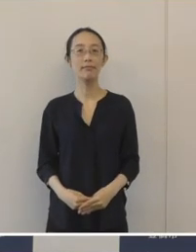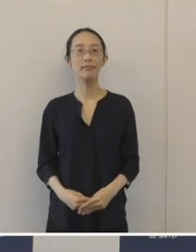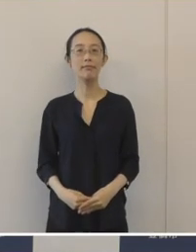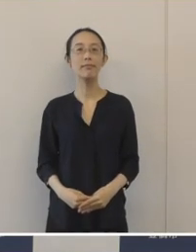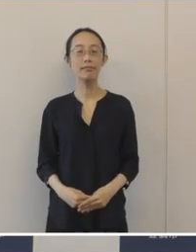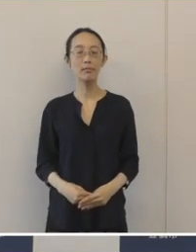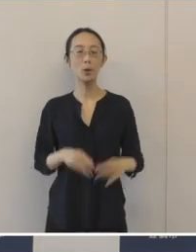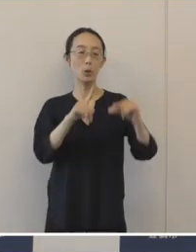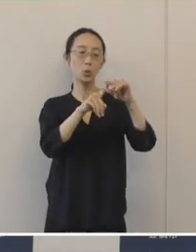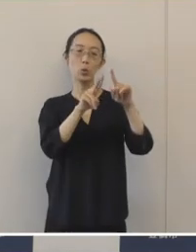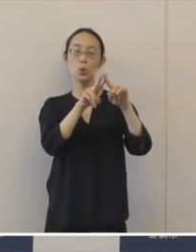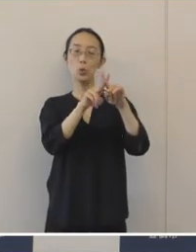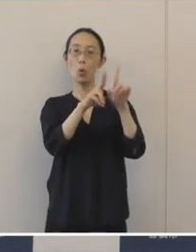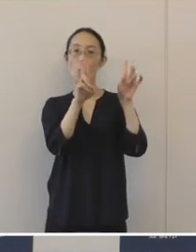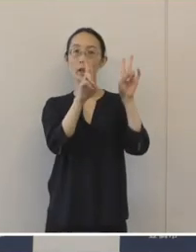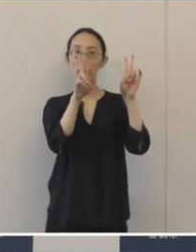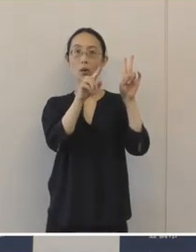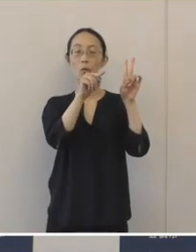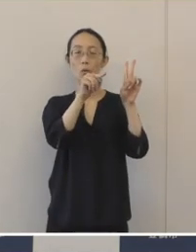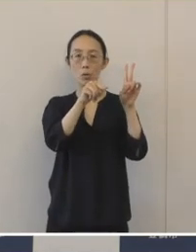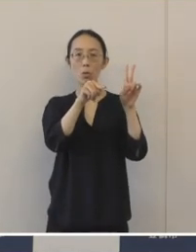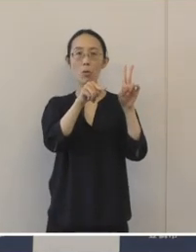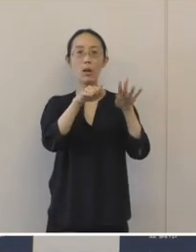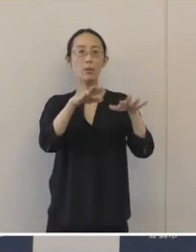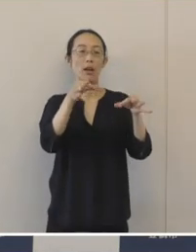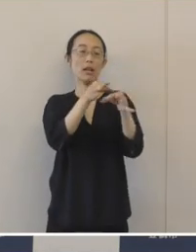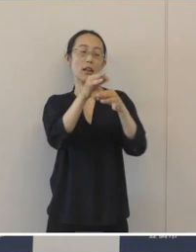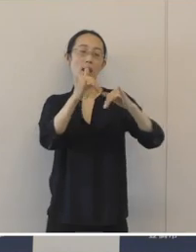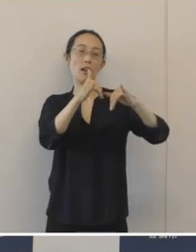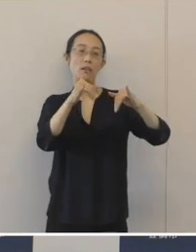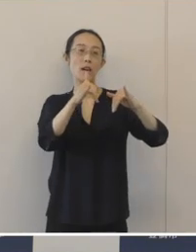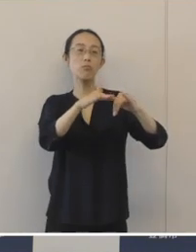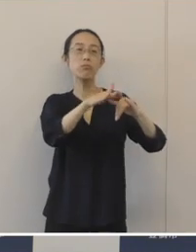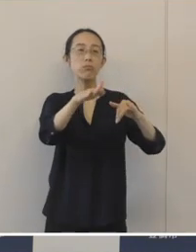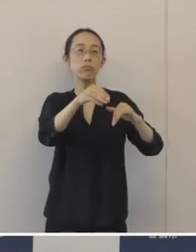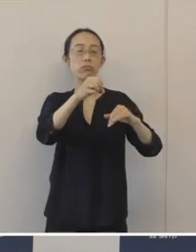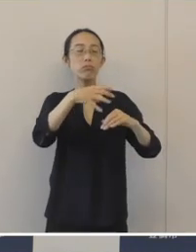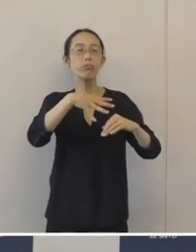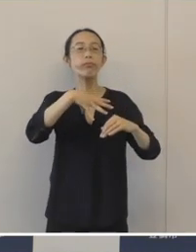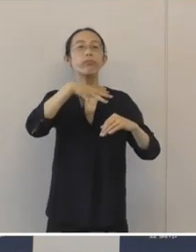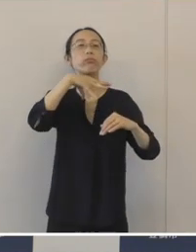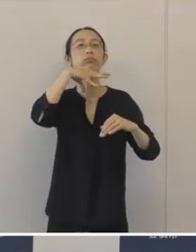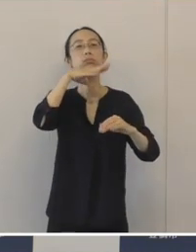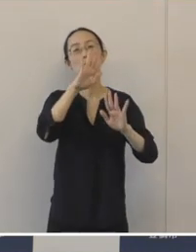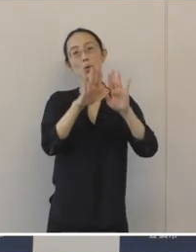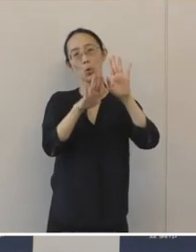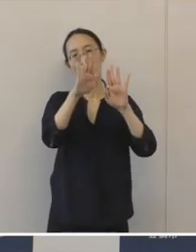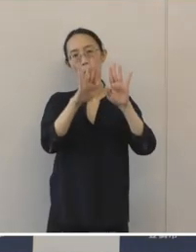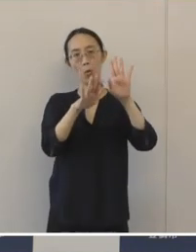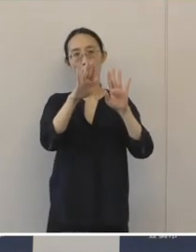中小企業の経営者の高齢化が急速に進んでおりまして